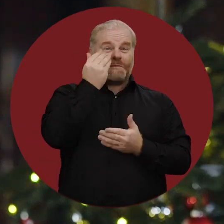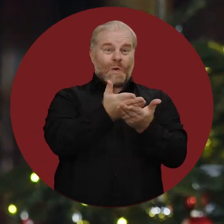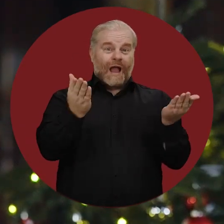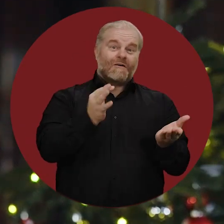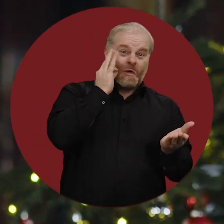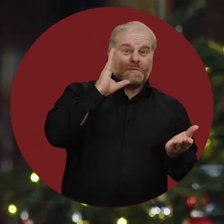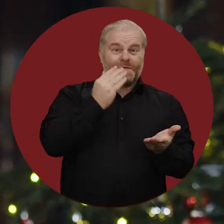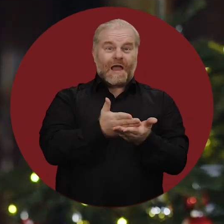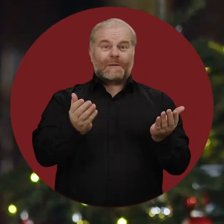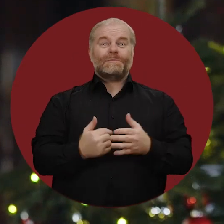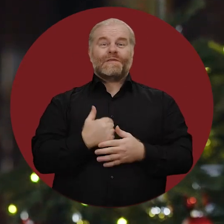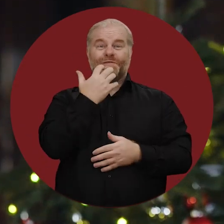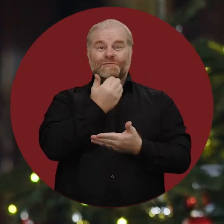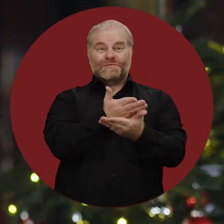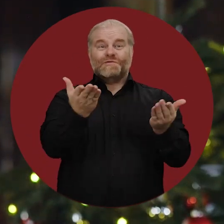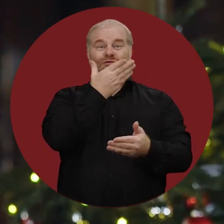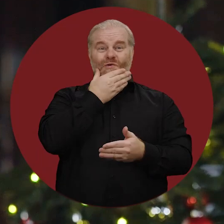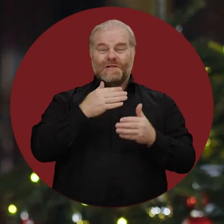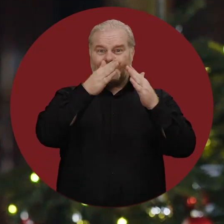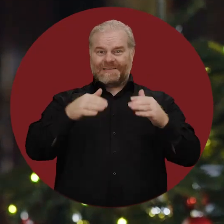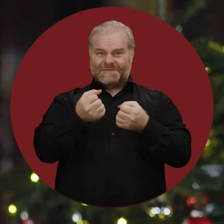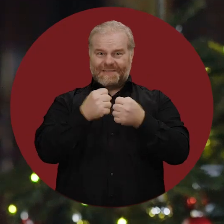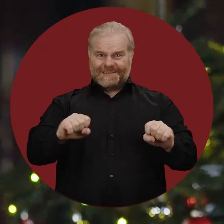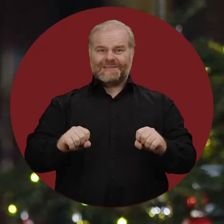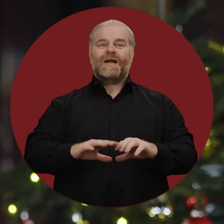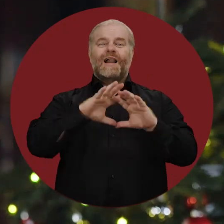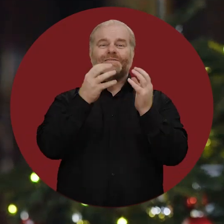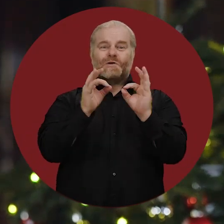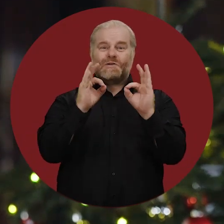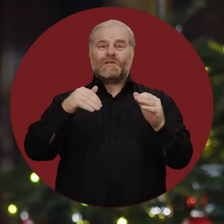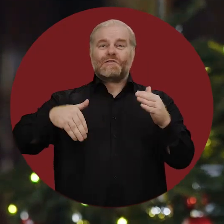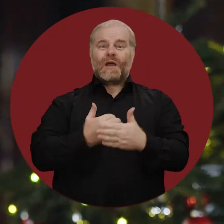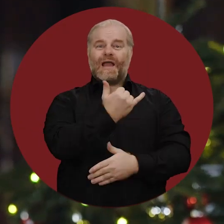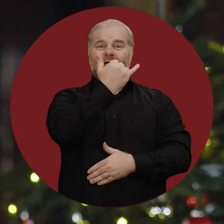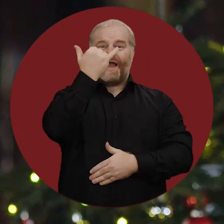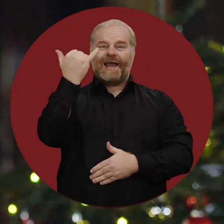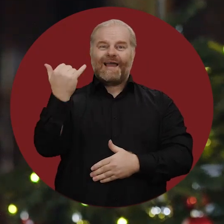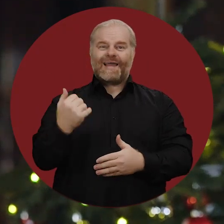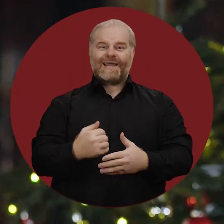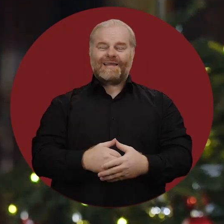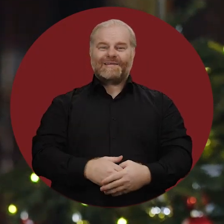Liebe Hamburgerinnen und Hamburger, ich wünsche Ihnen ein schönes Weihnachtsfest und alles Gute im neuen Jahr.